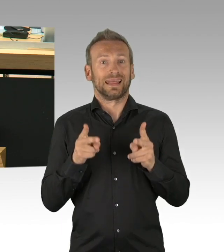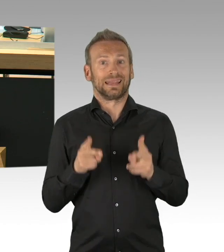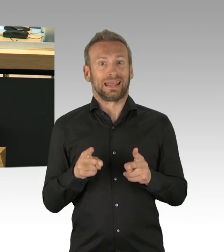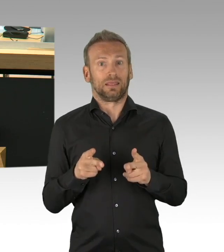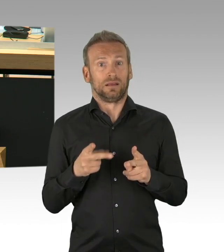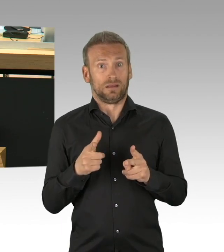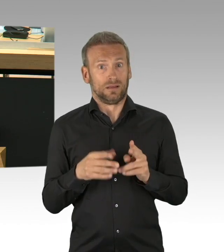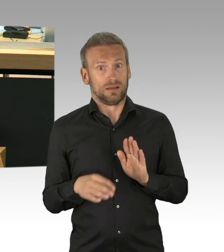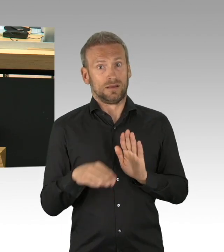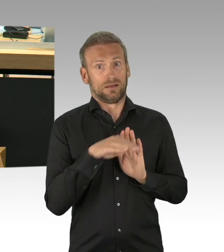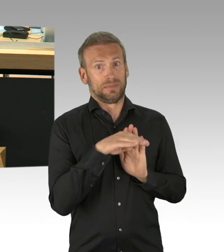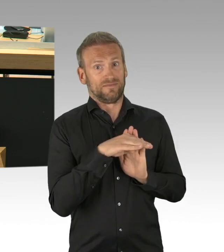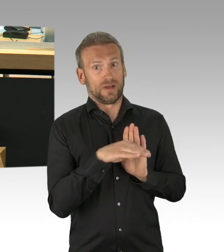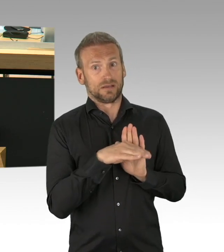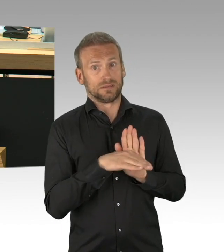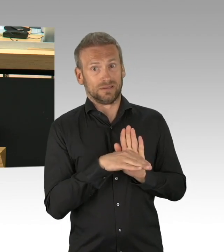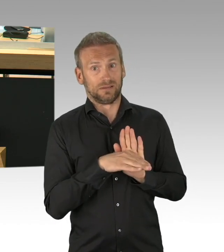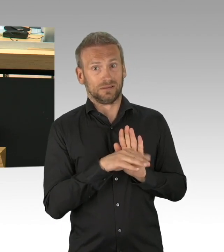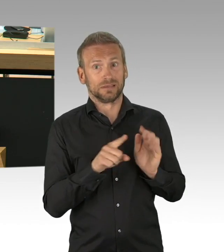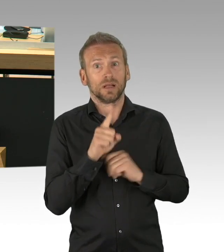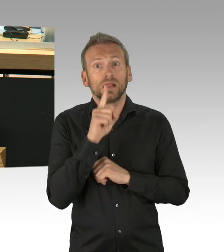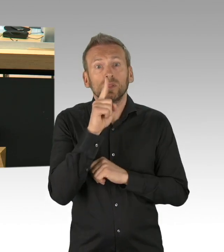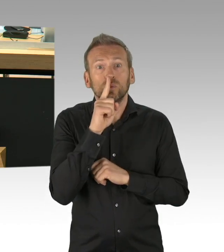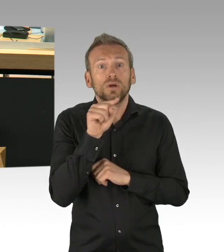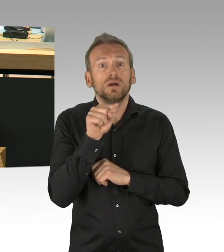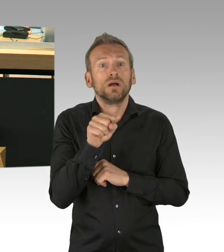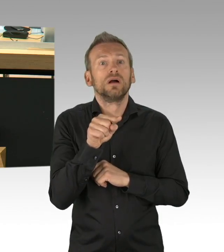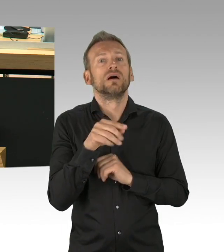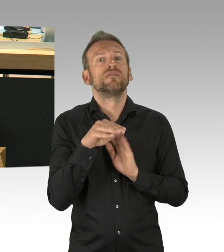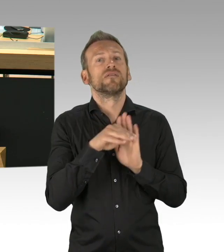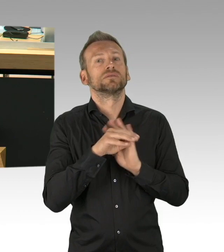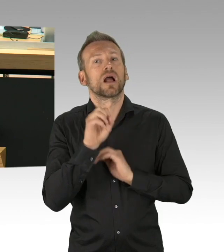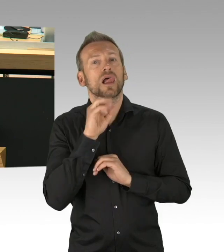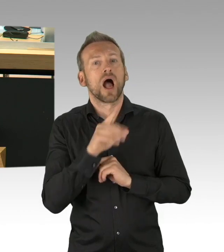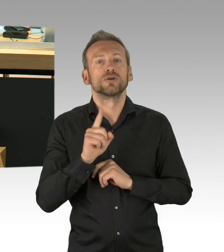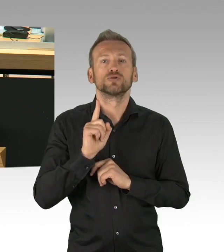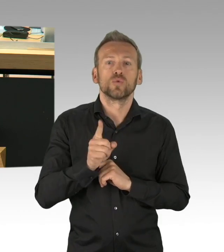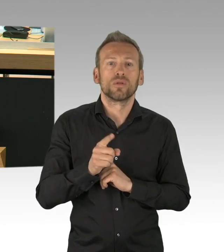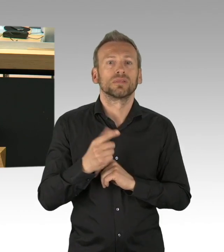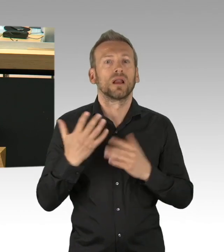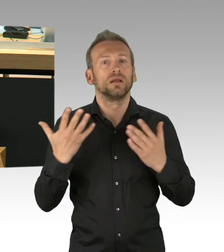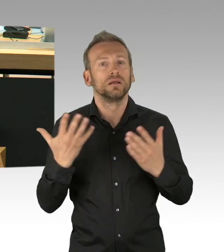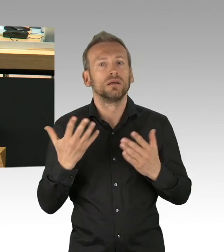einig und die Koalition ist verabredet Ihrem Antrag zuzustimmen, allerdings sind wir noch nicht entschieden hinsichtlich der Ausschussüberweisung,